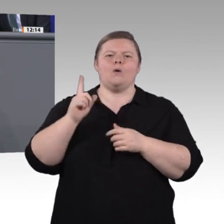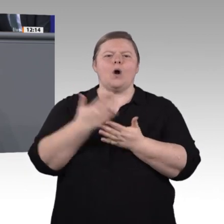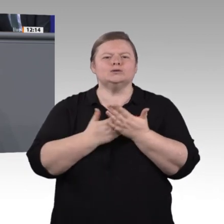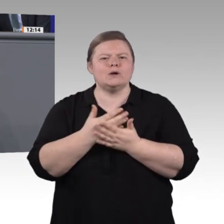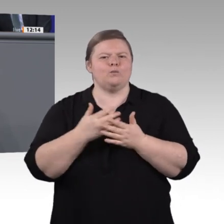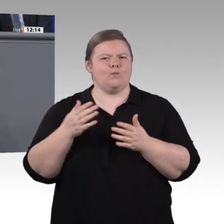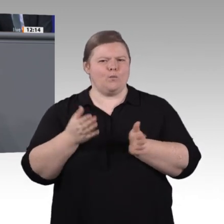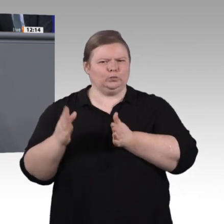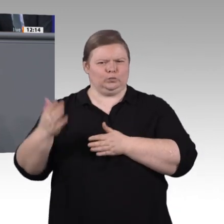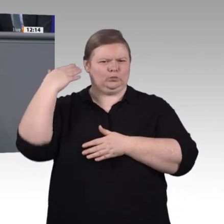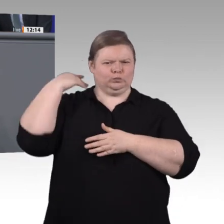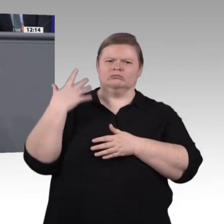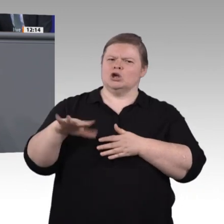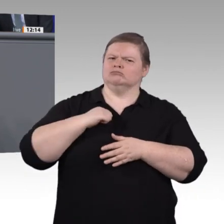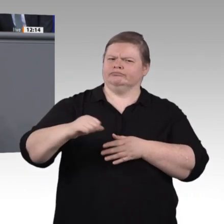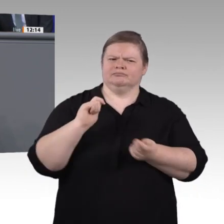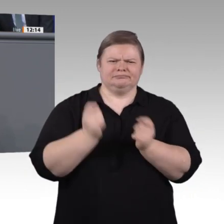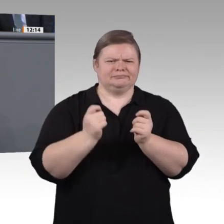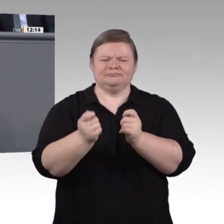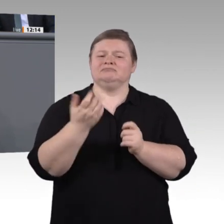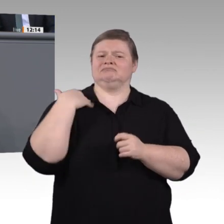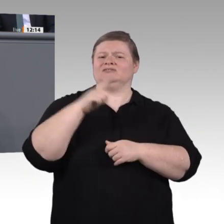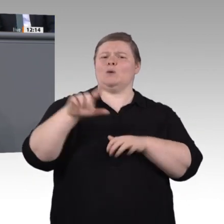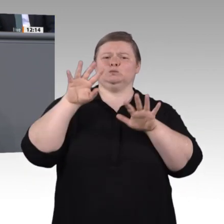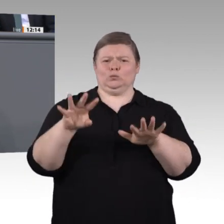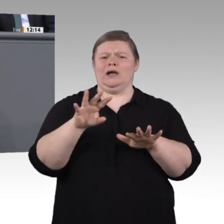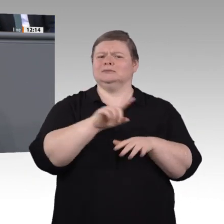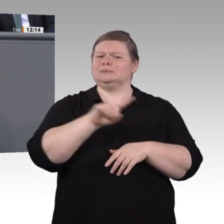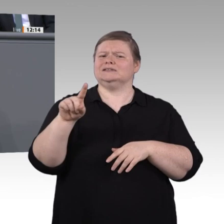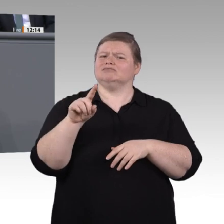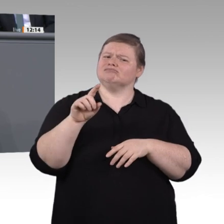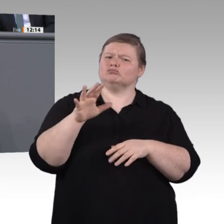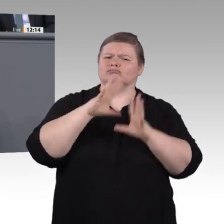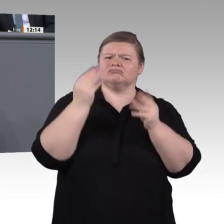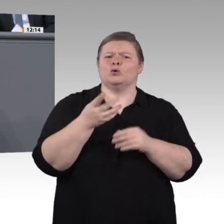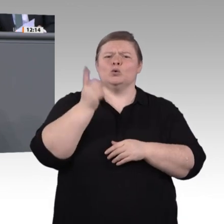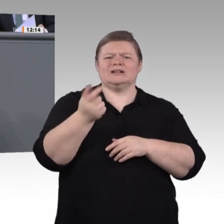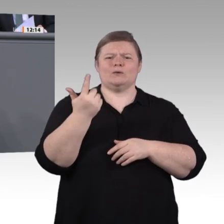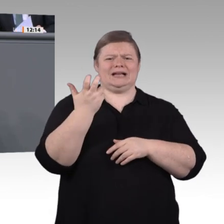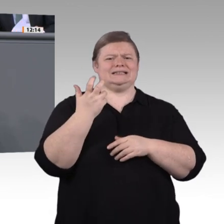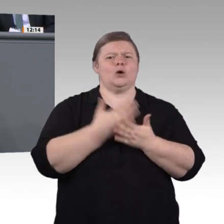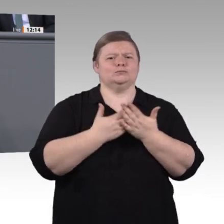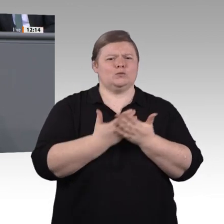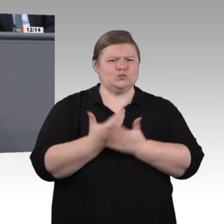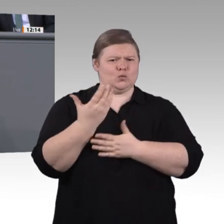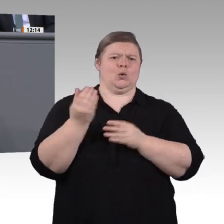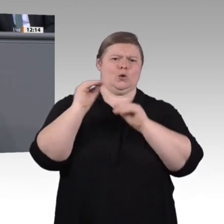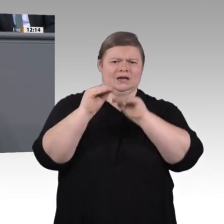vertreten. Das, meine liebe Kolleginnen und Kollegen, sollte uns schon zu denken geben. Was also ist zu tun?